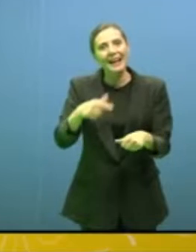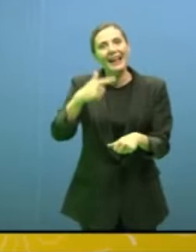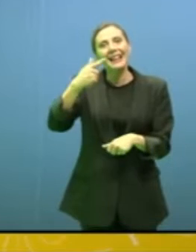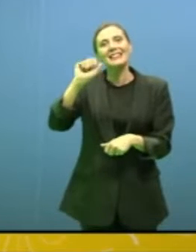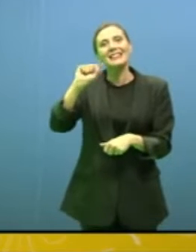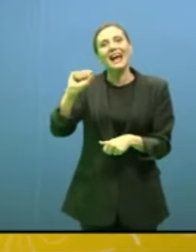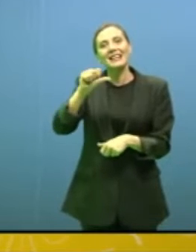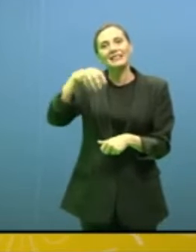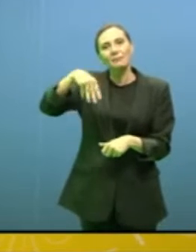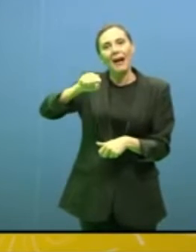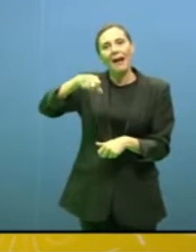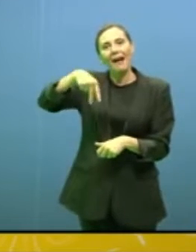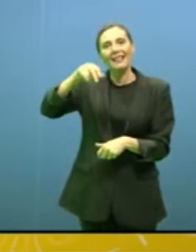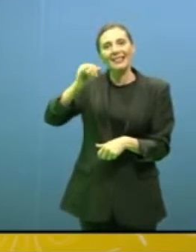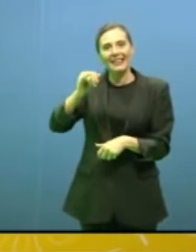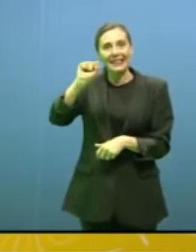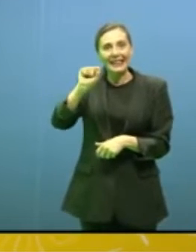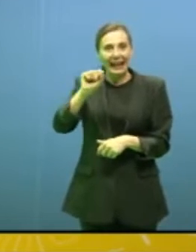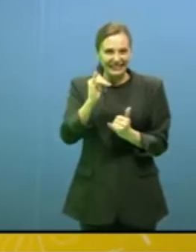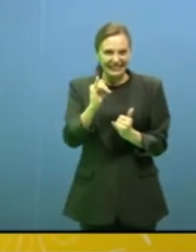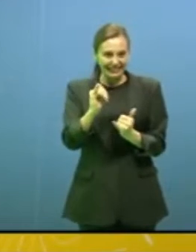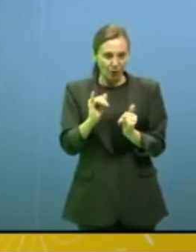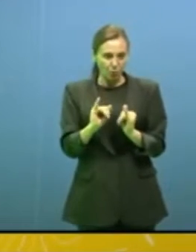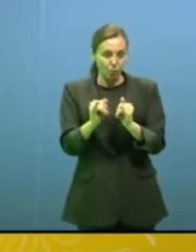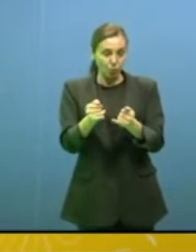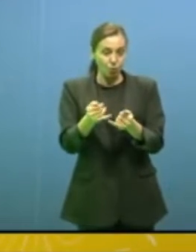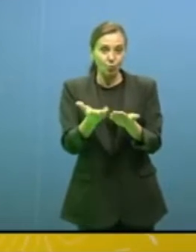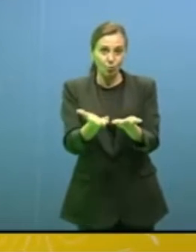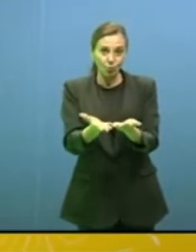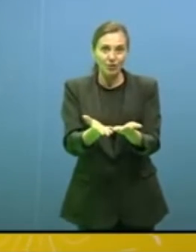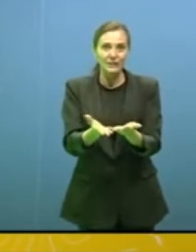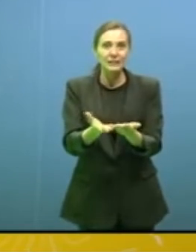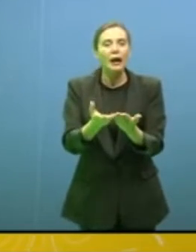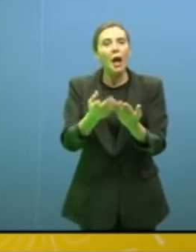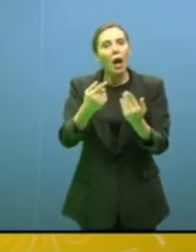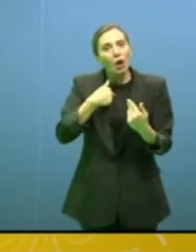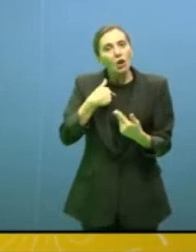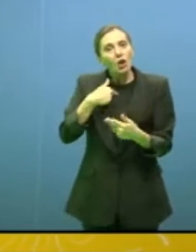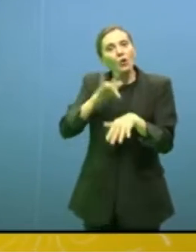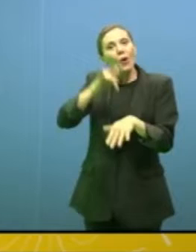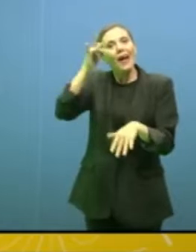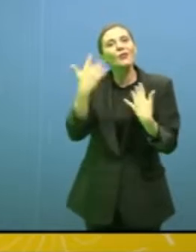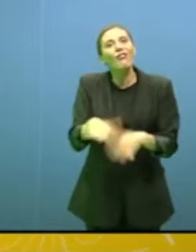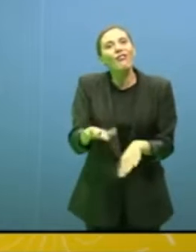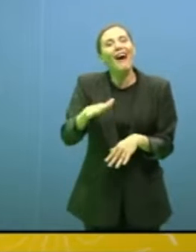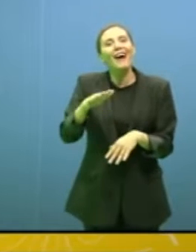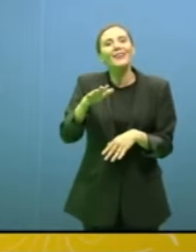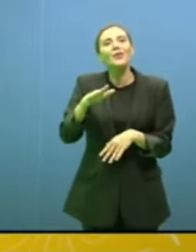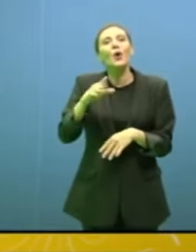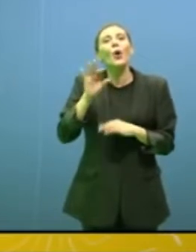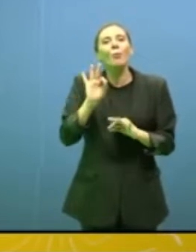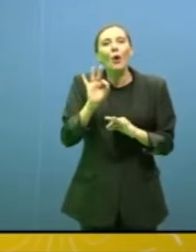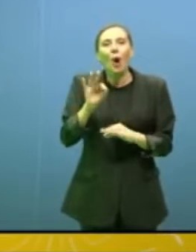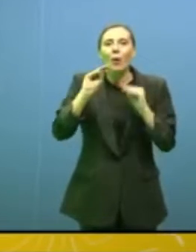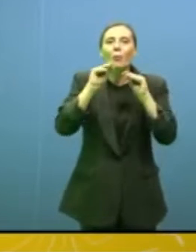sembra un posto che è alla fine del mondo e che non esiste neppure, io ci sono stata, è davvero